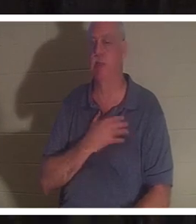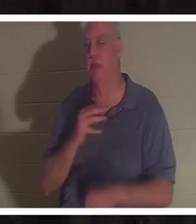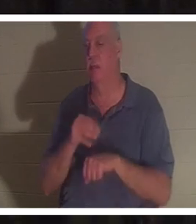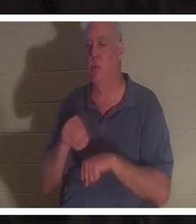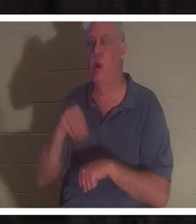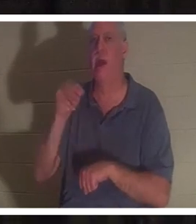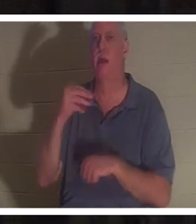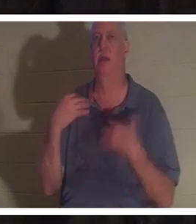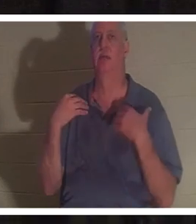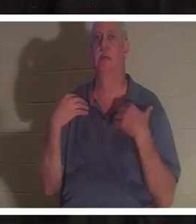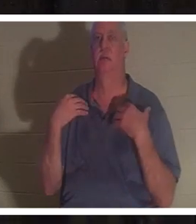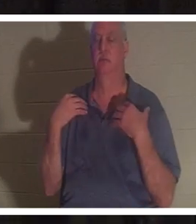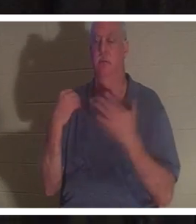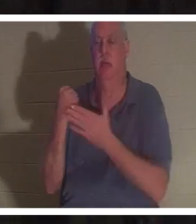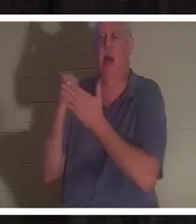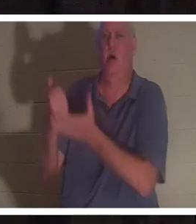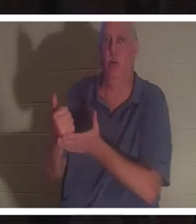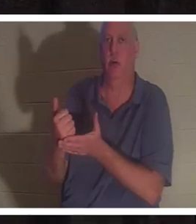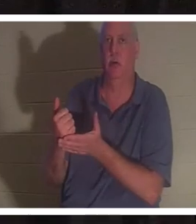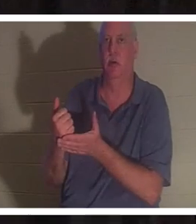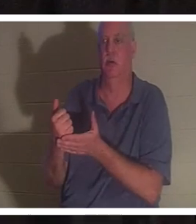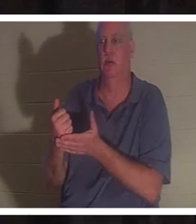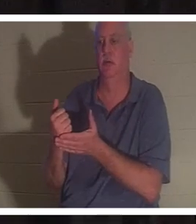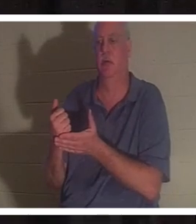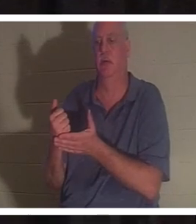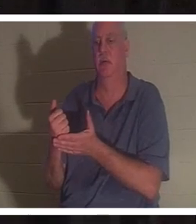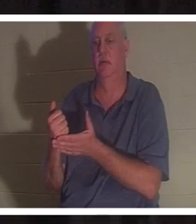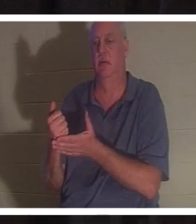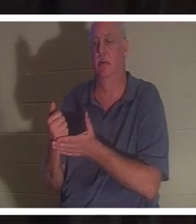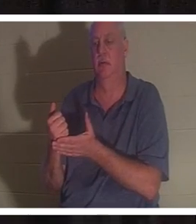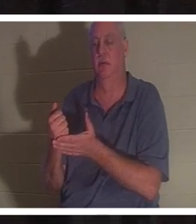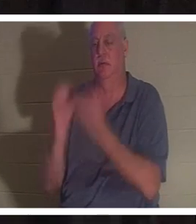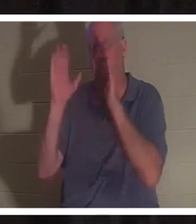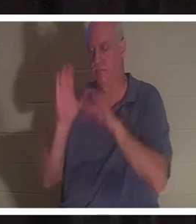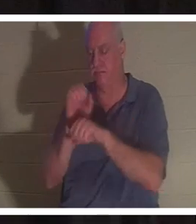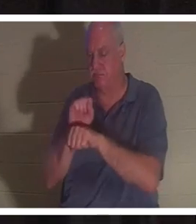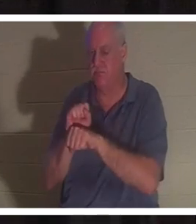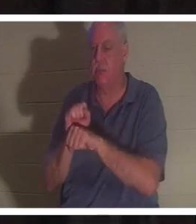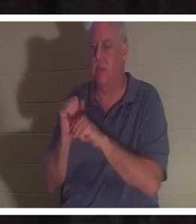и дала ей жизнь, и восстановила ее жизнь. Если бы не милость Божия, я бы прошел